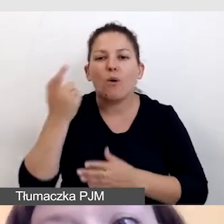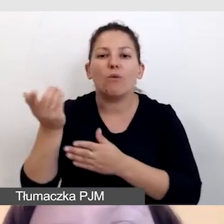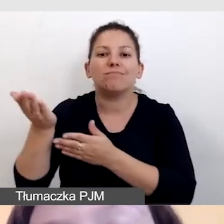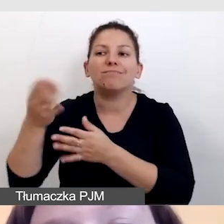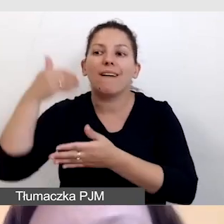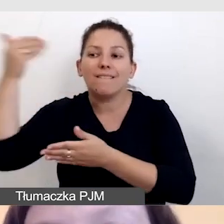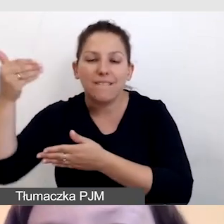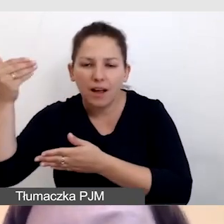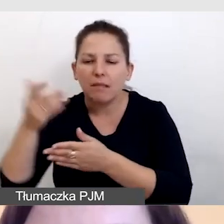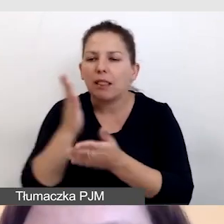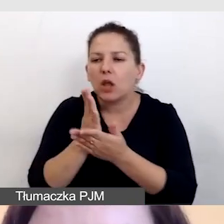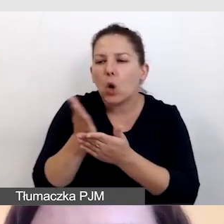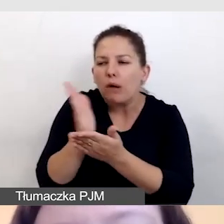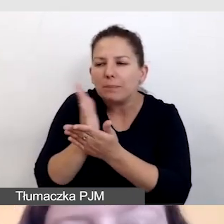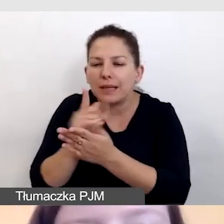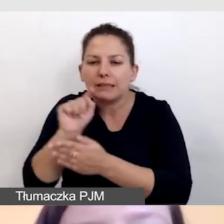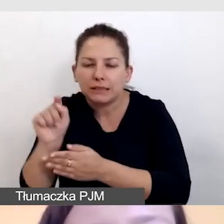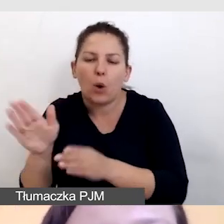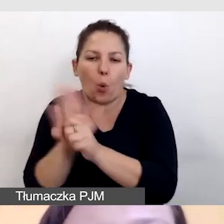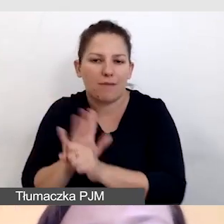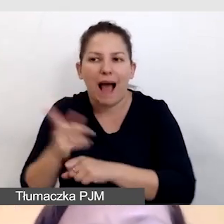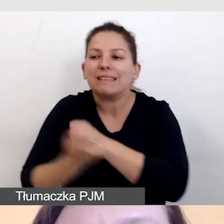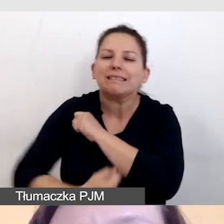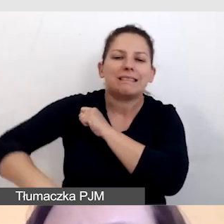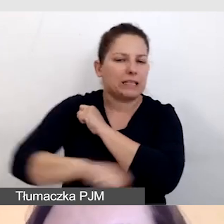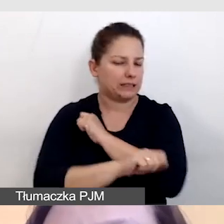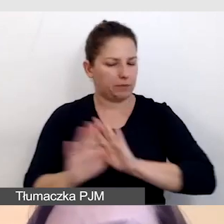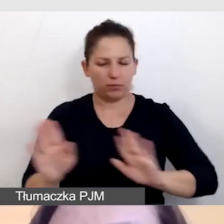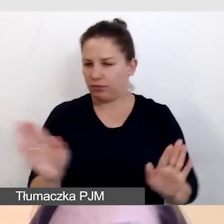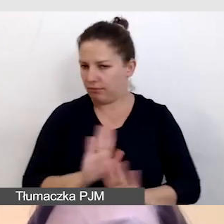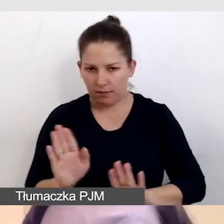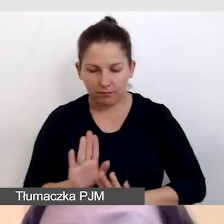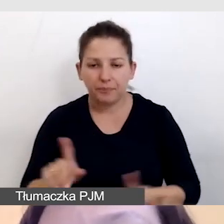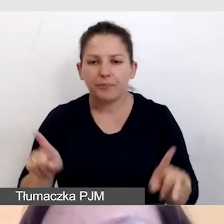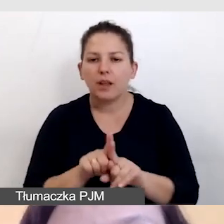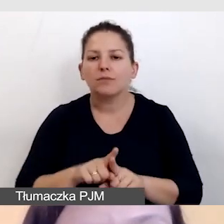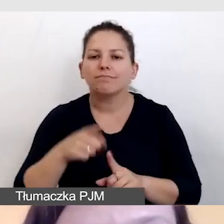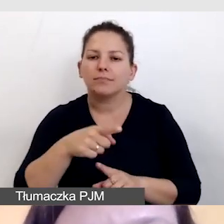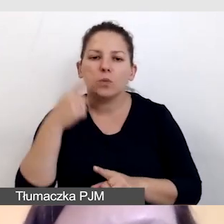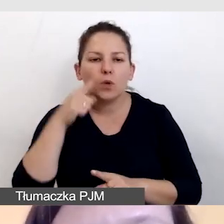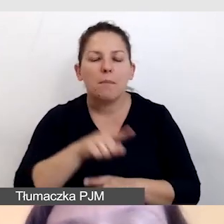a nie zastępuje go. Oczywiście zwracamy też uwagę na miejsce pracy.